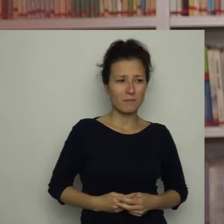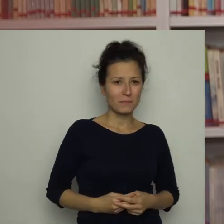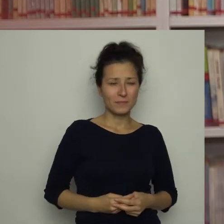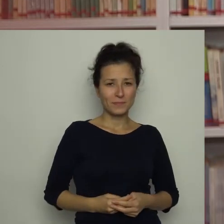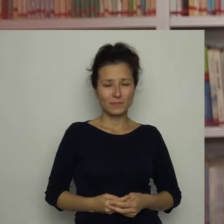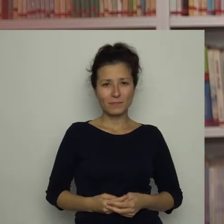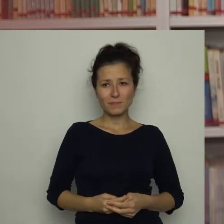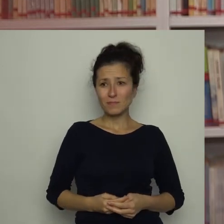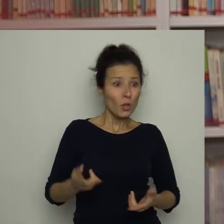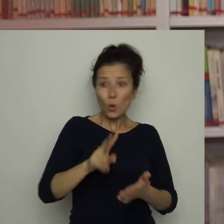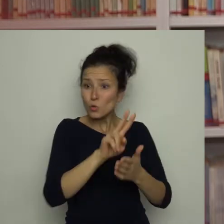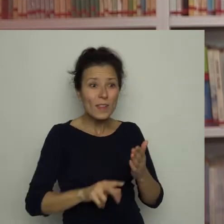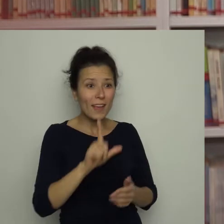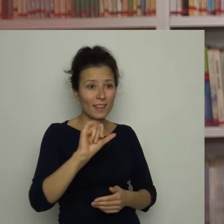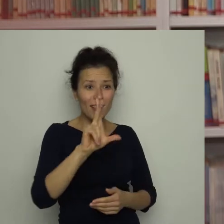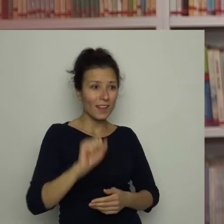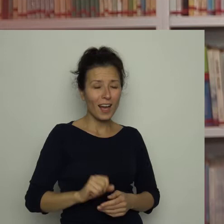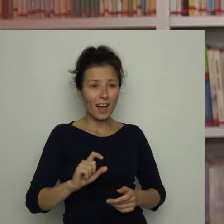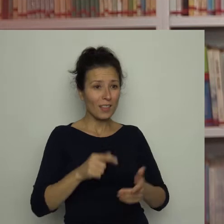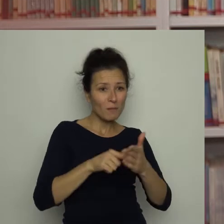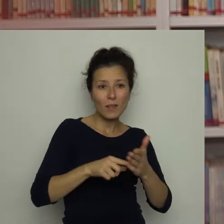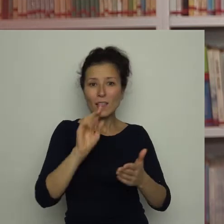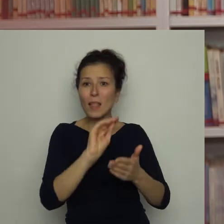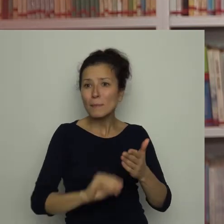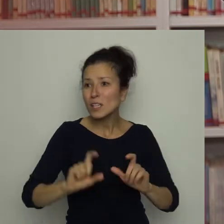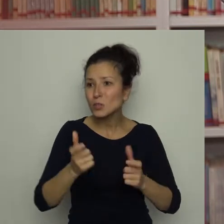To czytaj Lilka, co tam jest napisane! - nalegał Antoś.